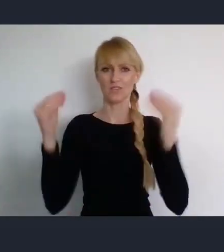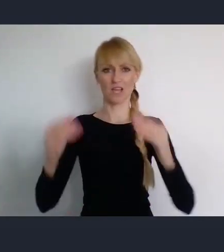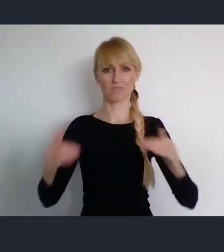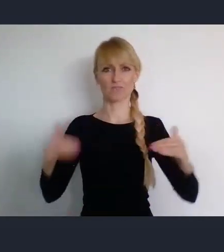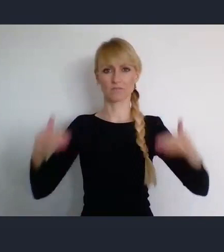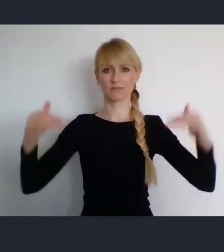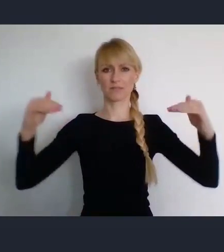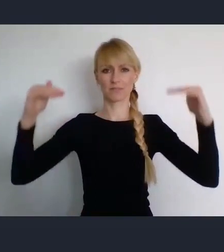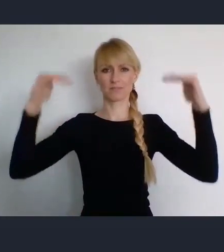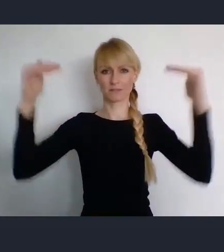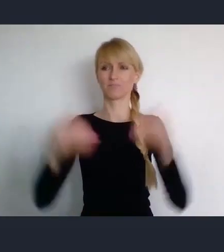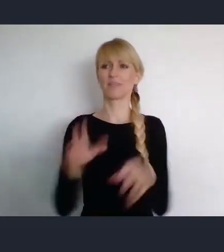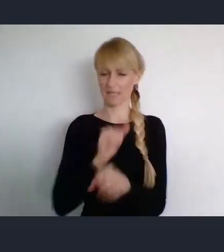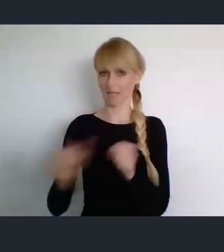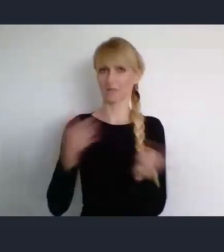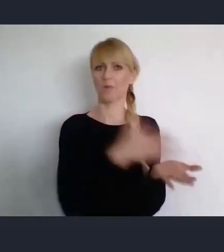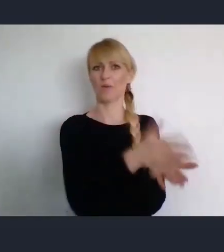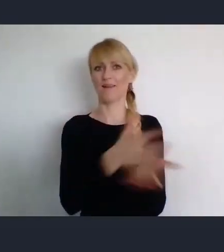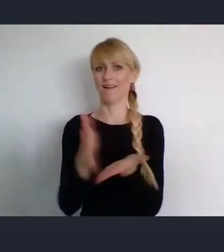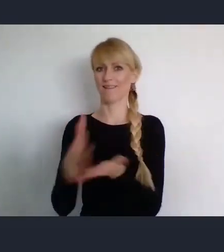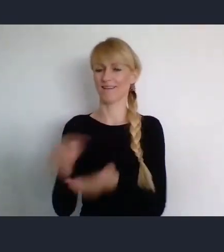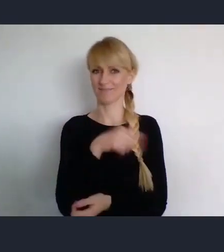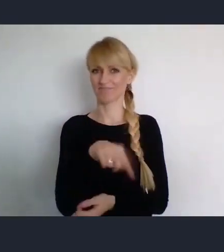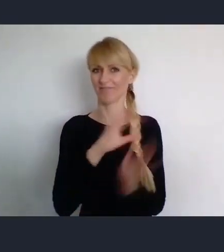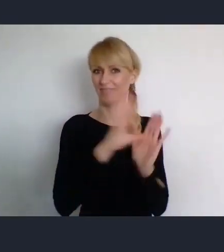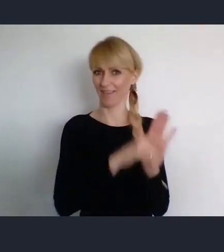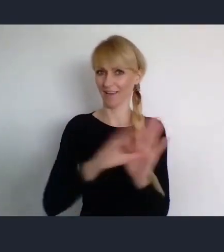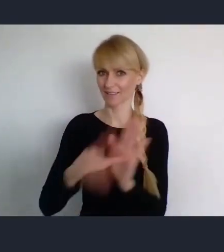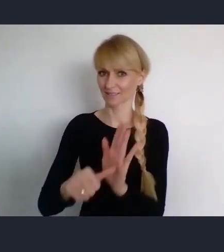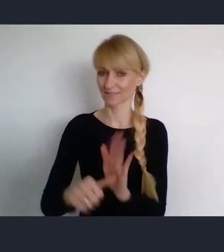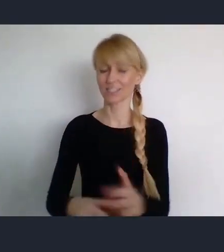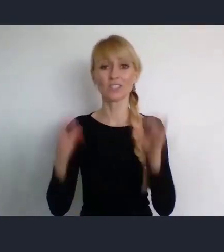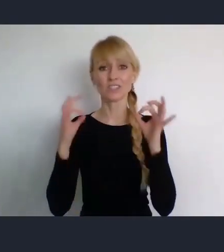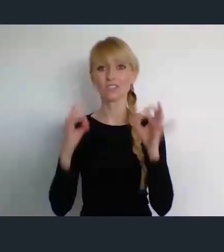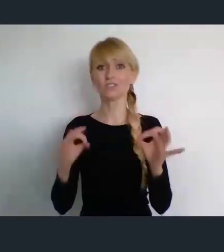i lepszą przydatność dla miast. Dzisiaj jednak, nie będziemy tak szeroko mówić tylko prosimy,